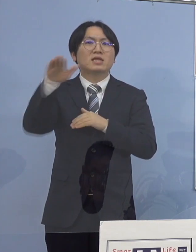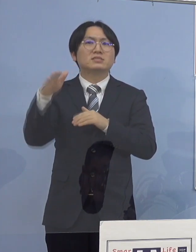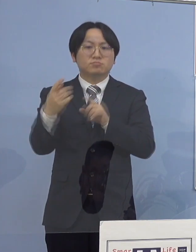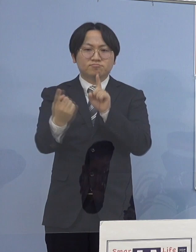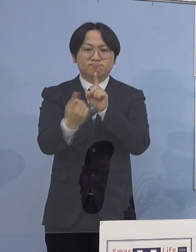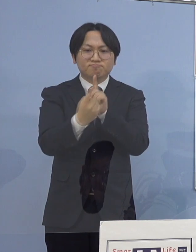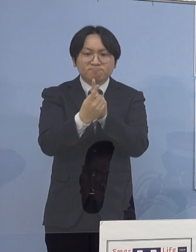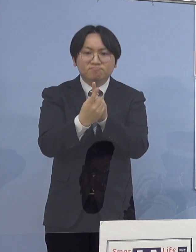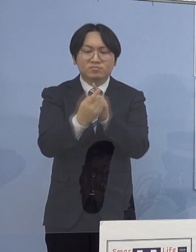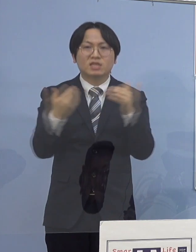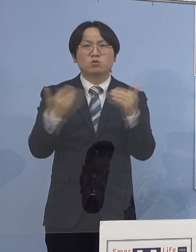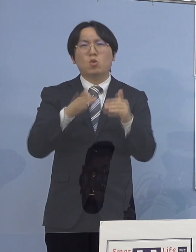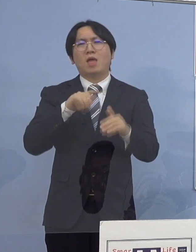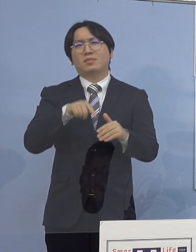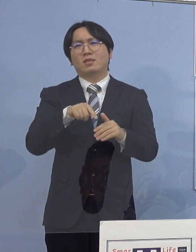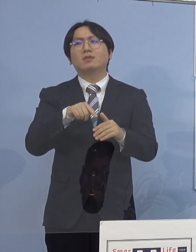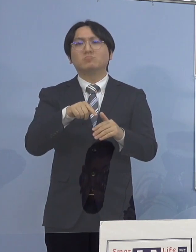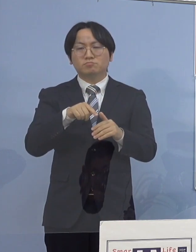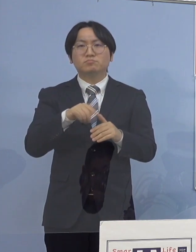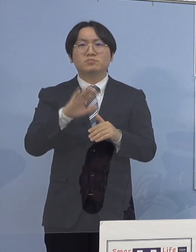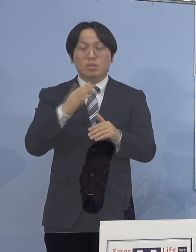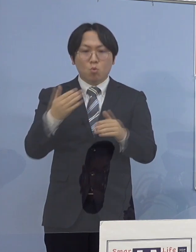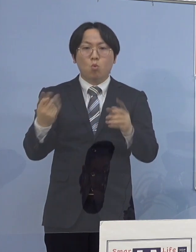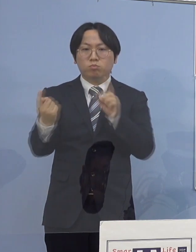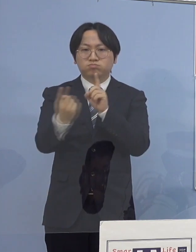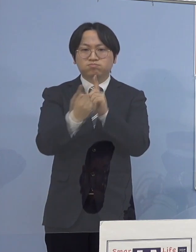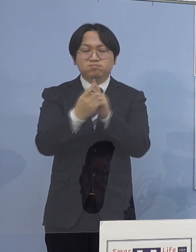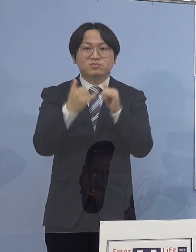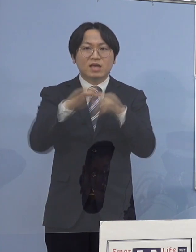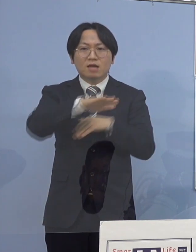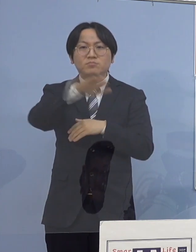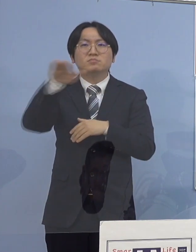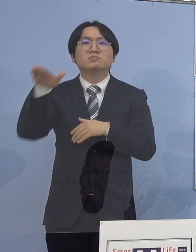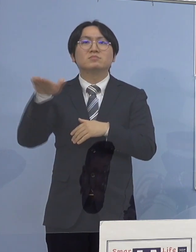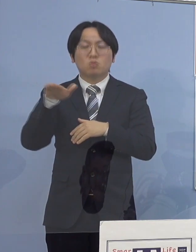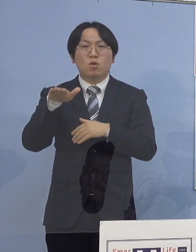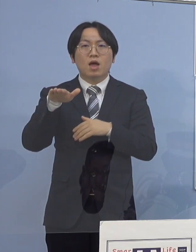接触された方 全て特定がなされております